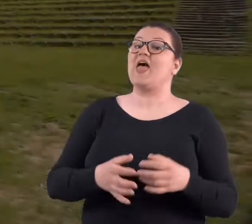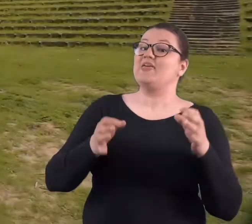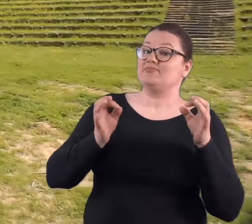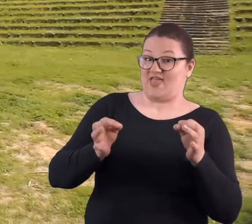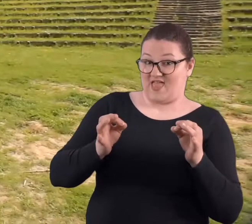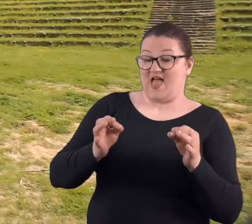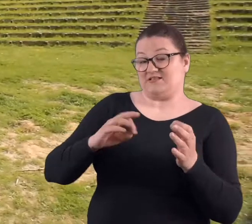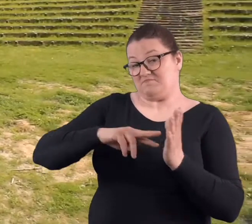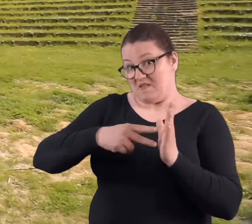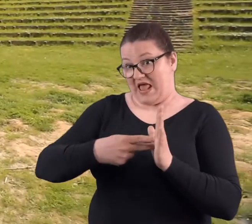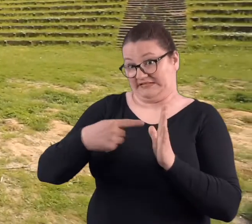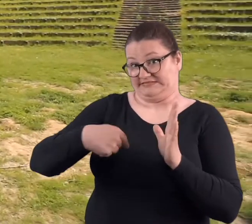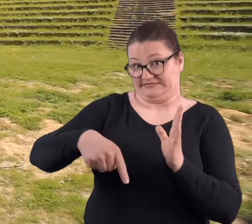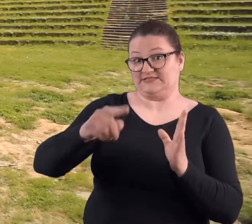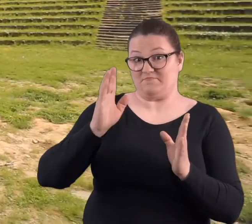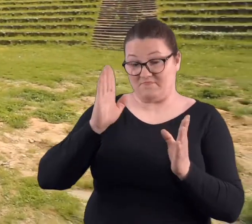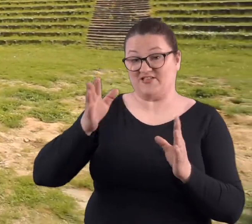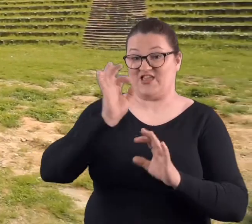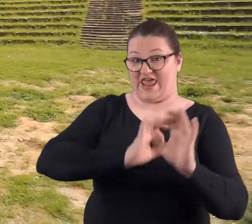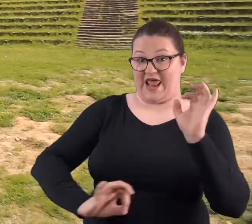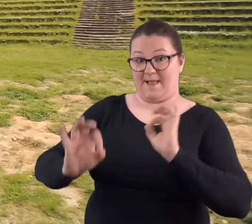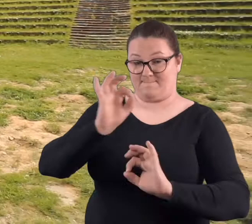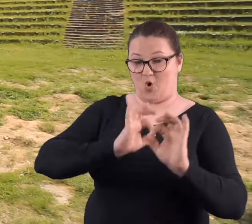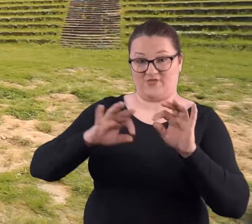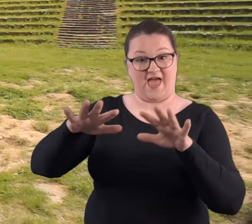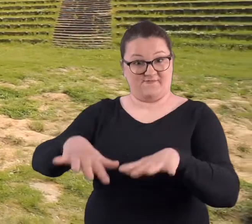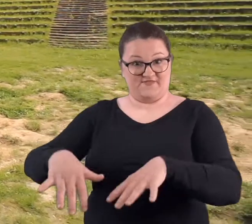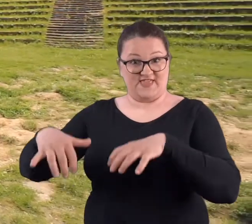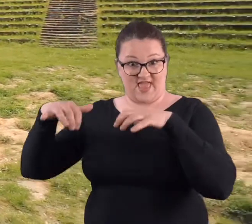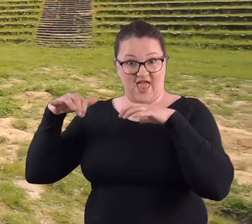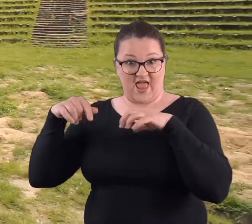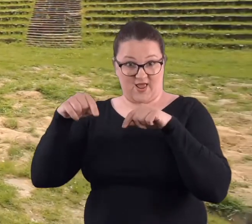Teraz ma być remont